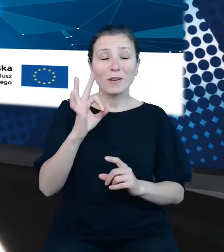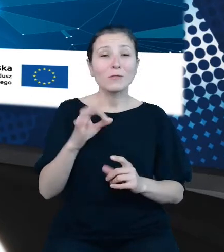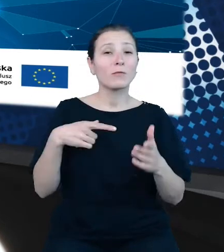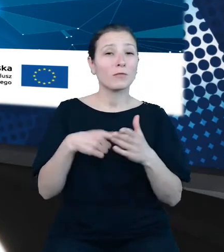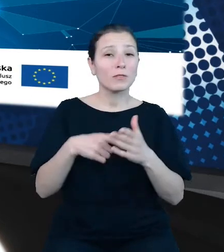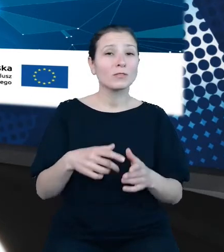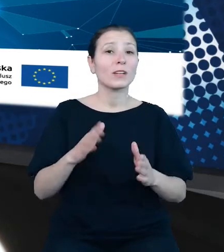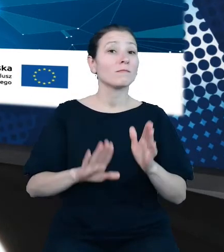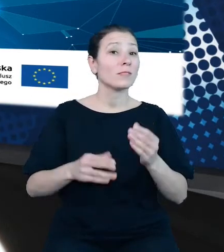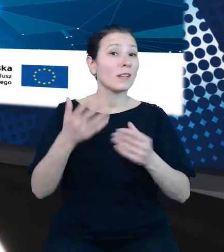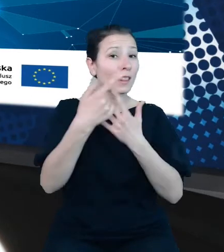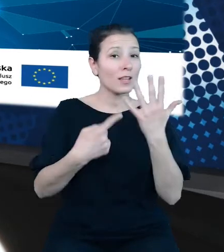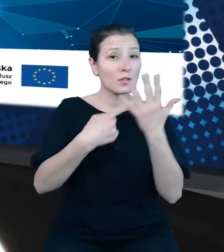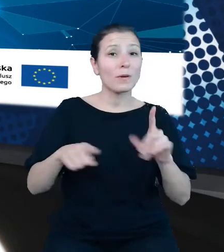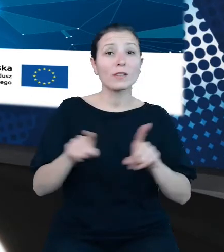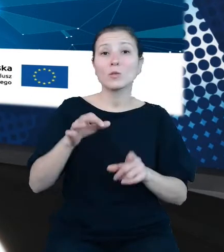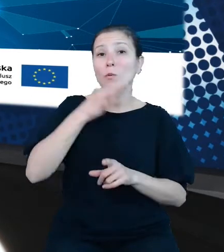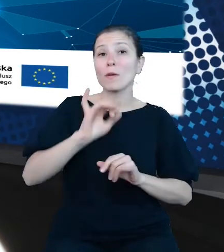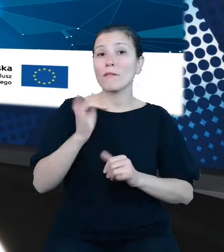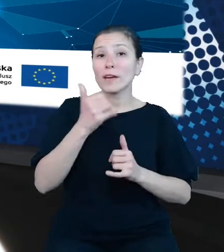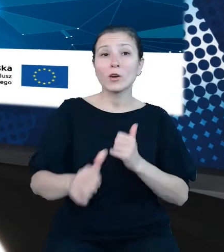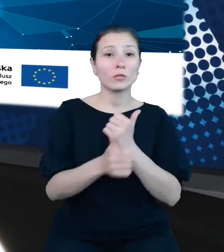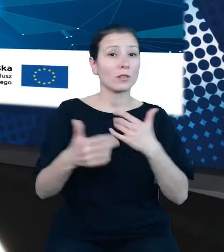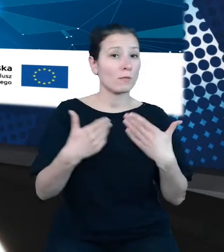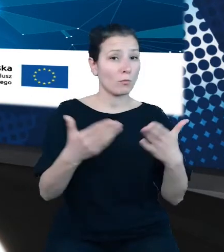danych publicznych oraz zwiększenie ich ponownego wykorzystywania.